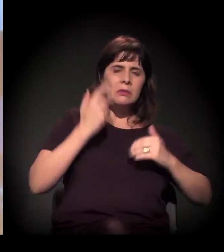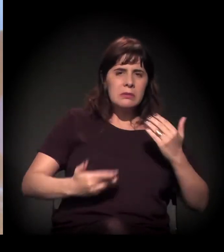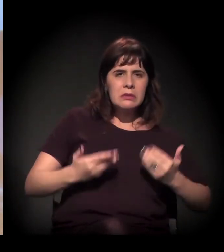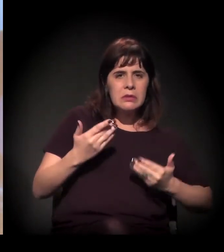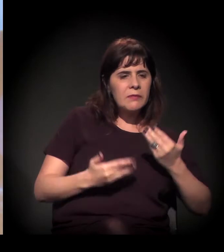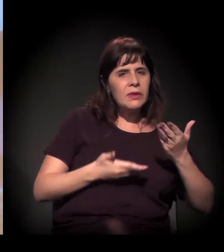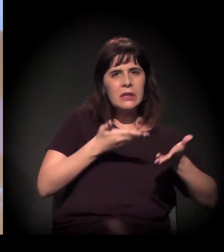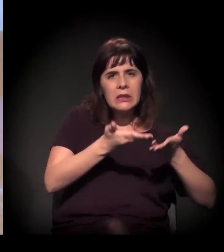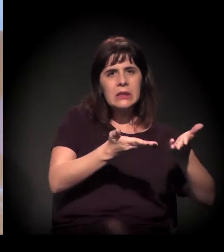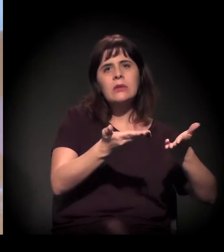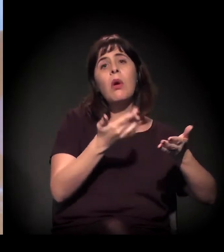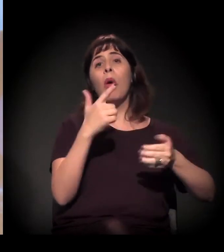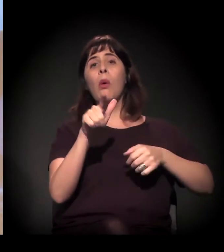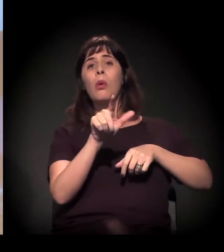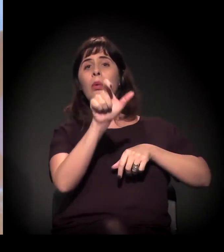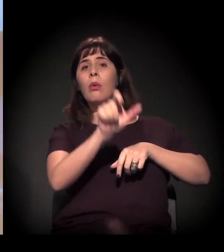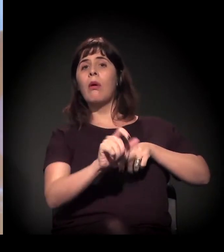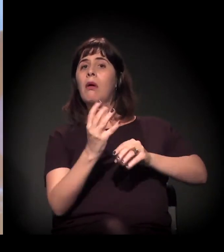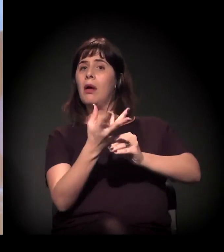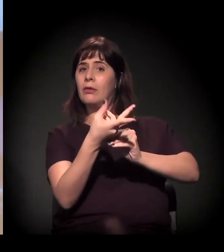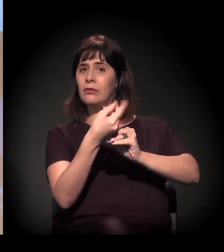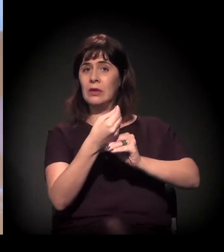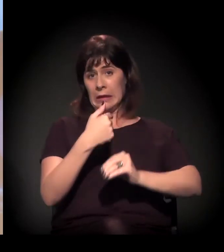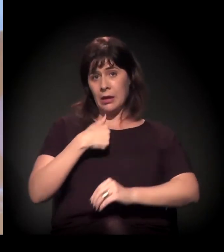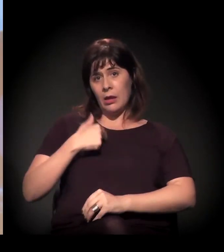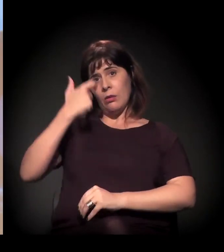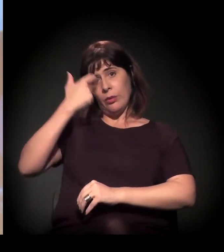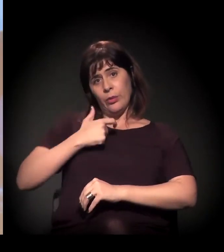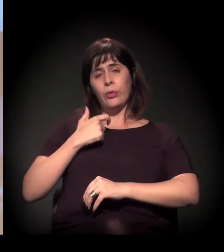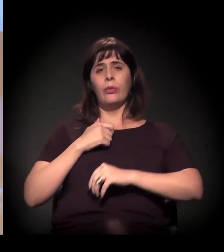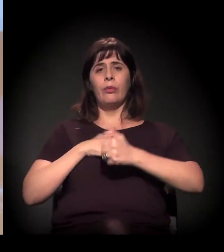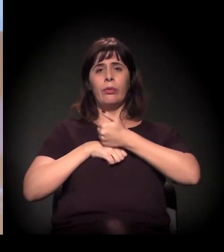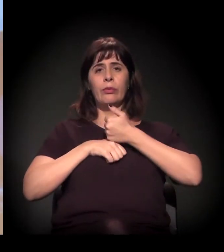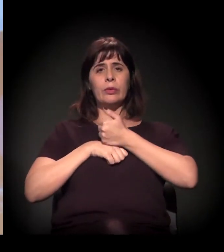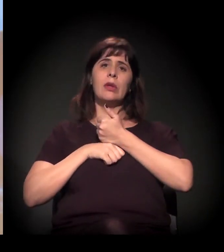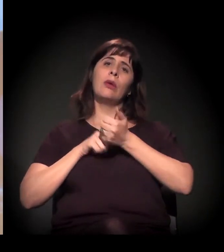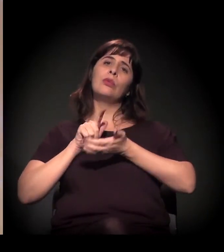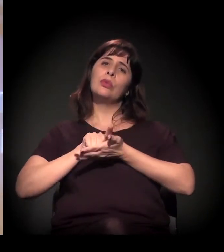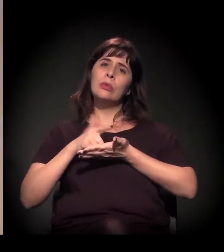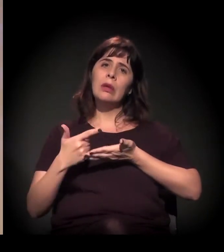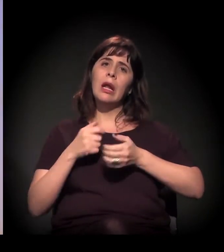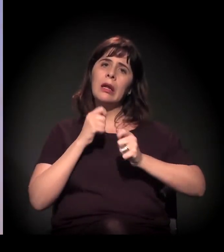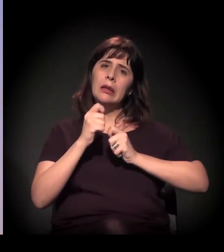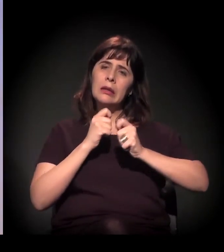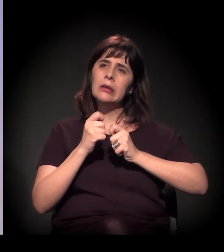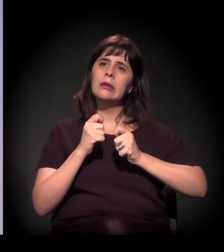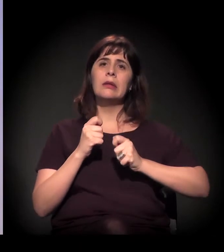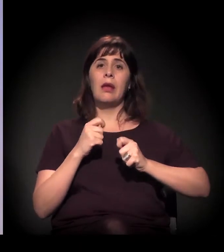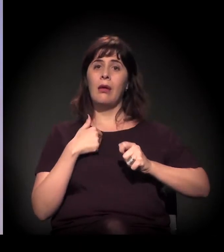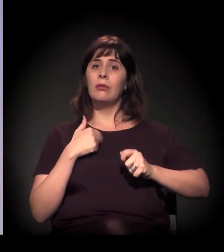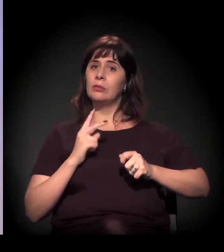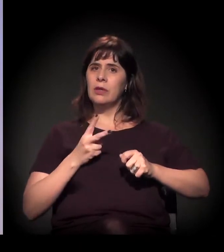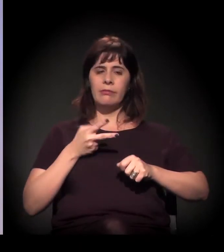como, sei lá, artistas, eu, como jornalista, que cobri durante muito tempo a Cracolândia.